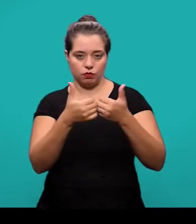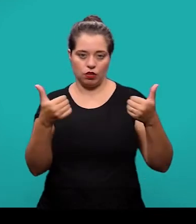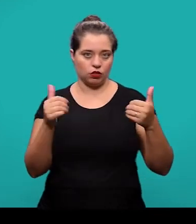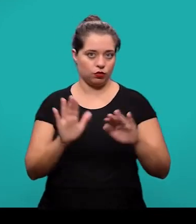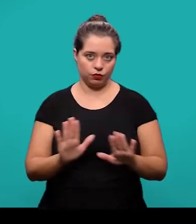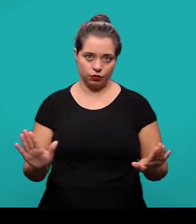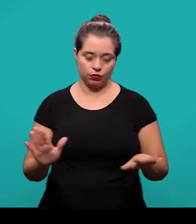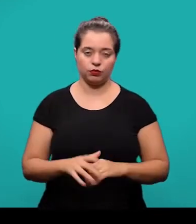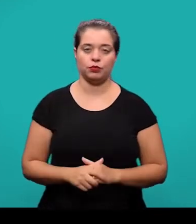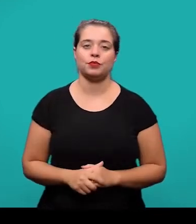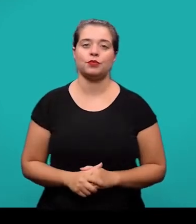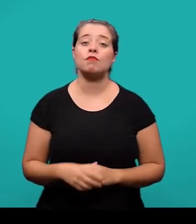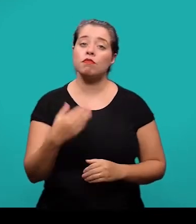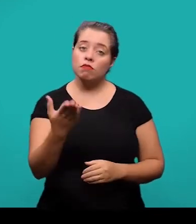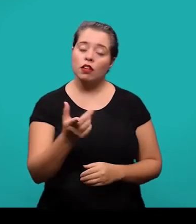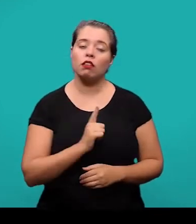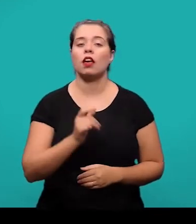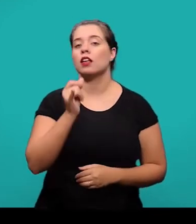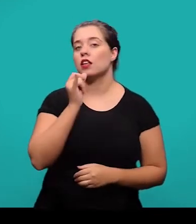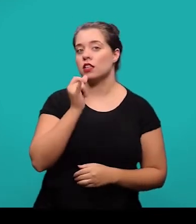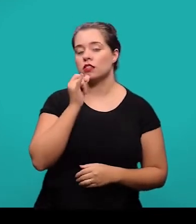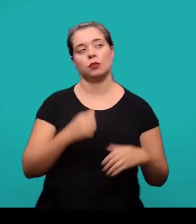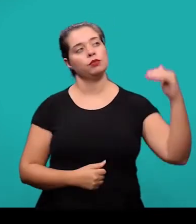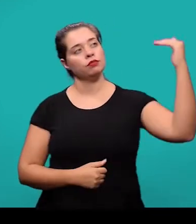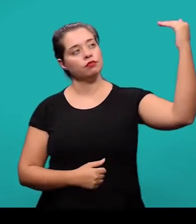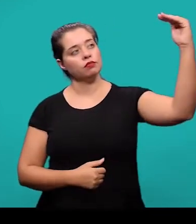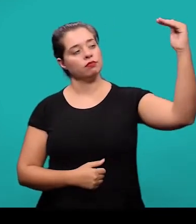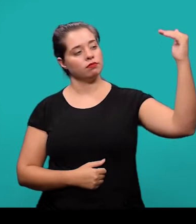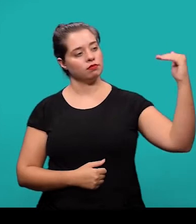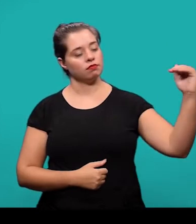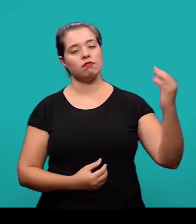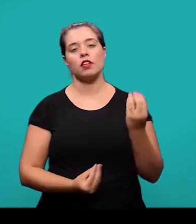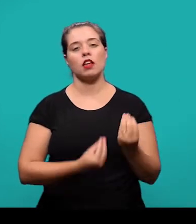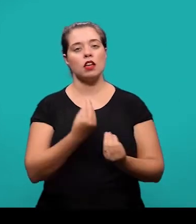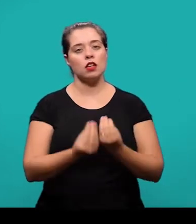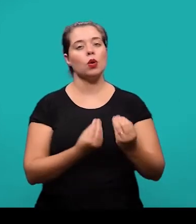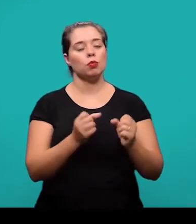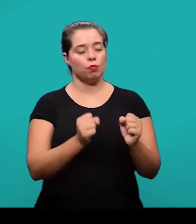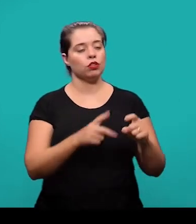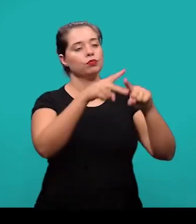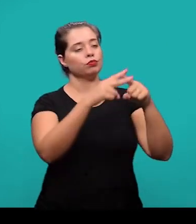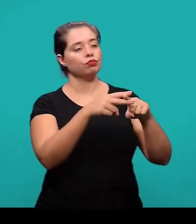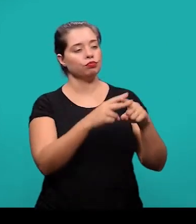Aqui nós temos exemplo de seções e subseções e como elas podem ser formatadas de acordo com a norma.